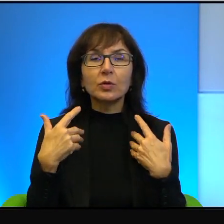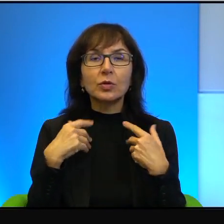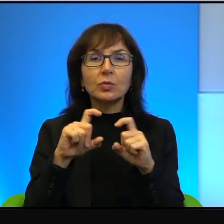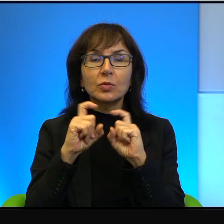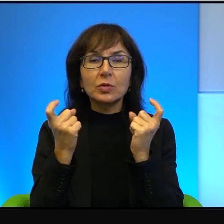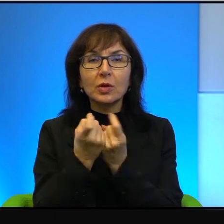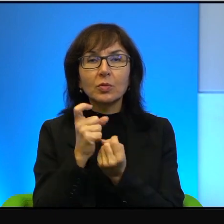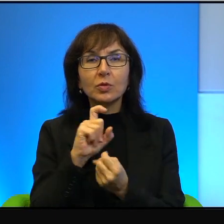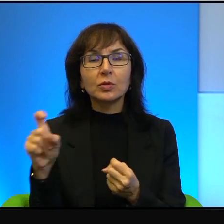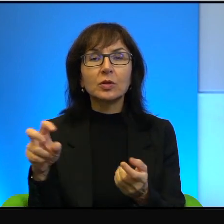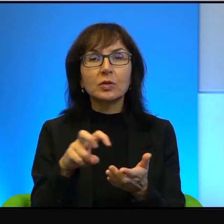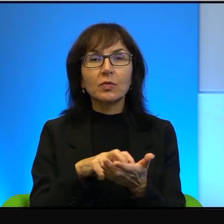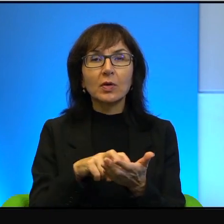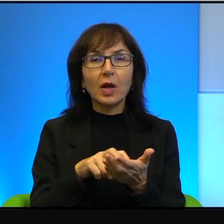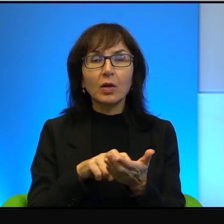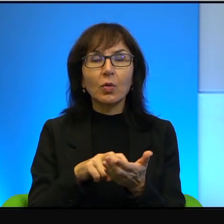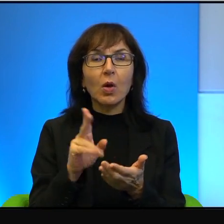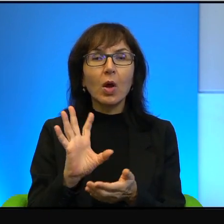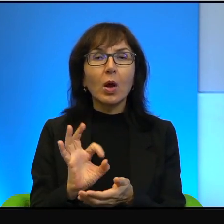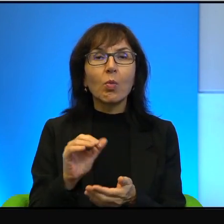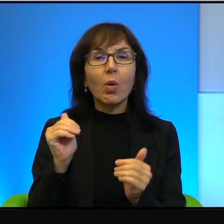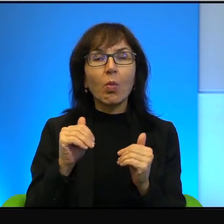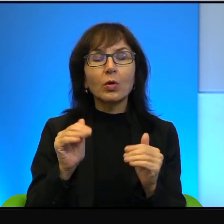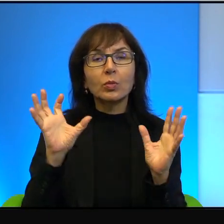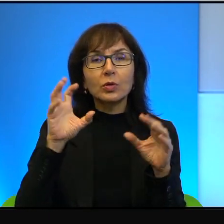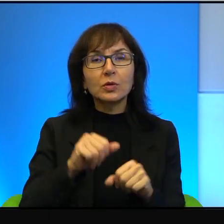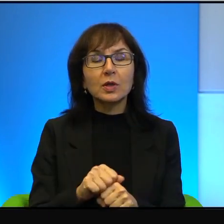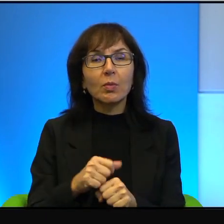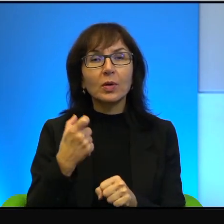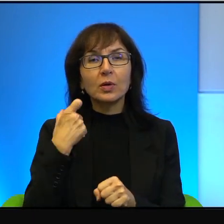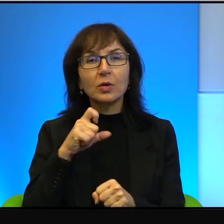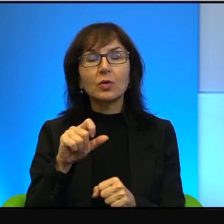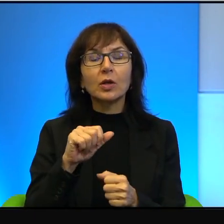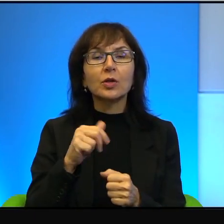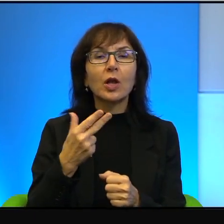bo jakiś zamach może się przytrafić, jakieś nieszczęście itd.